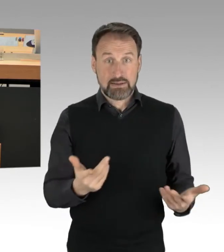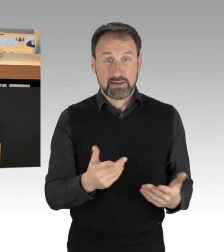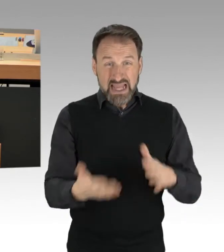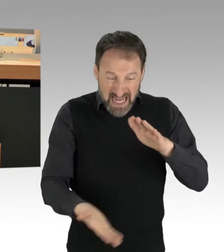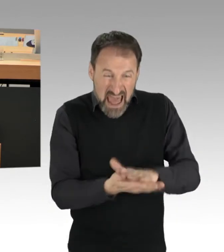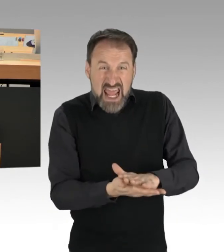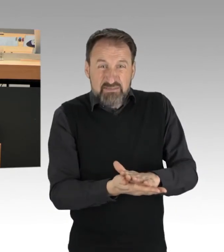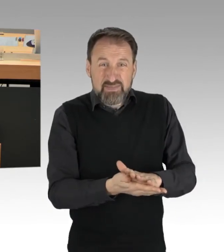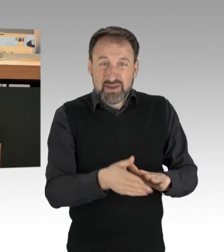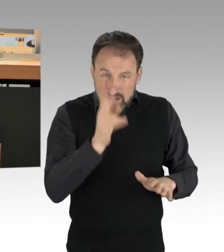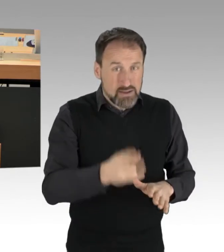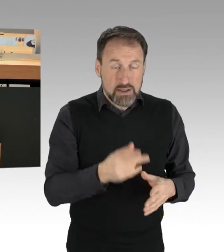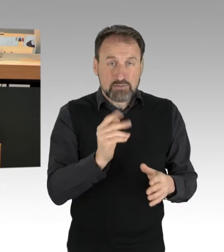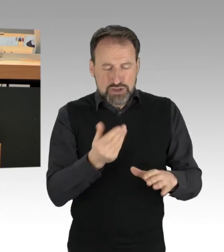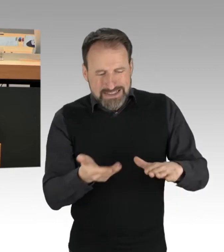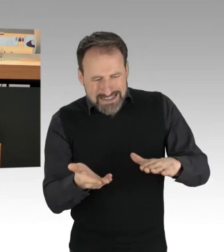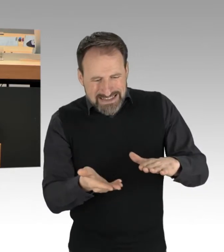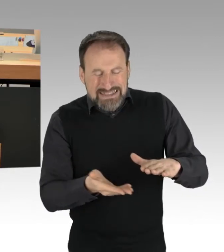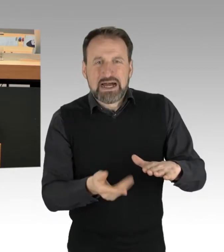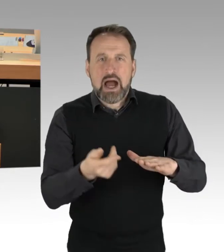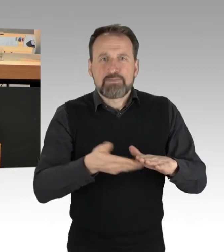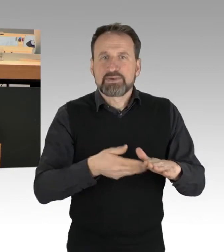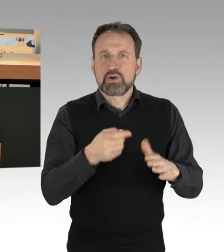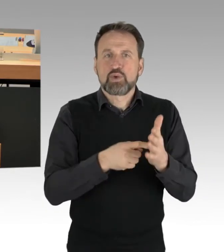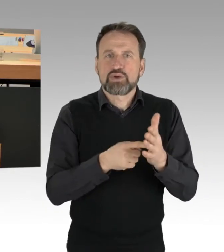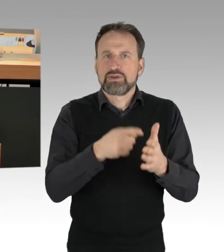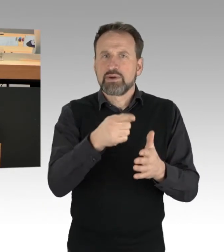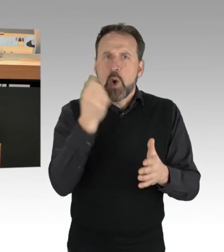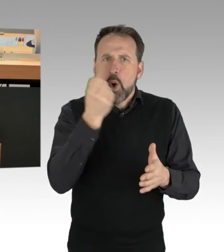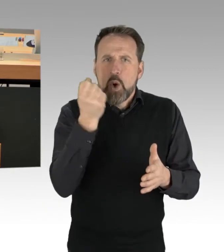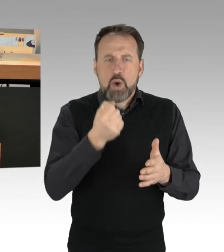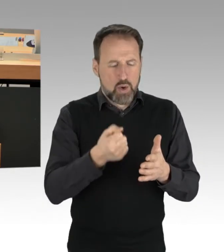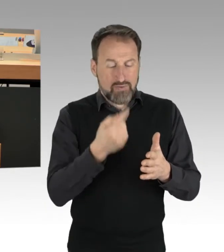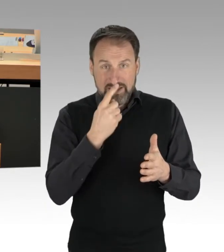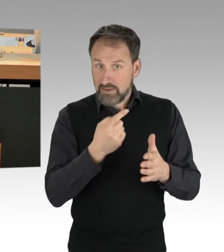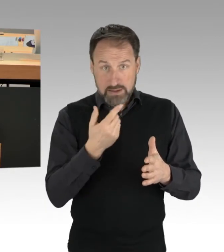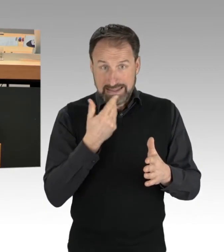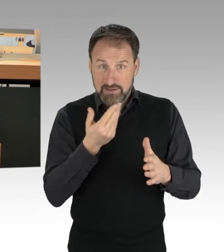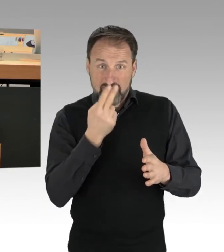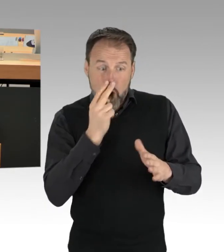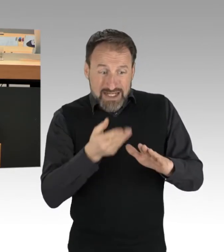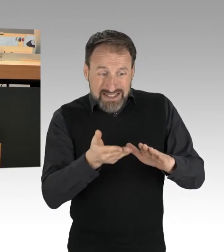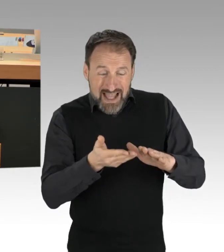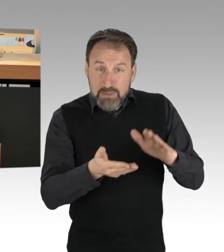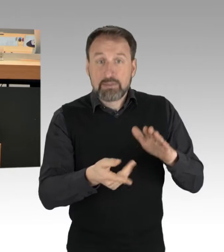damit es keine bleibenden Schäden an den Fingern gibt. Auf der anderen Seite muss die Polizei versuchen zu unterbinden,